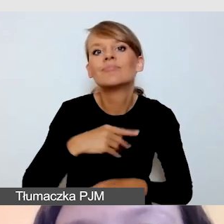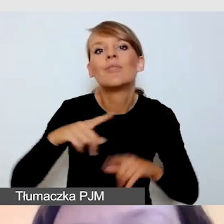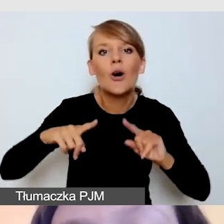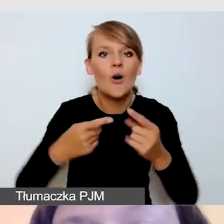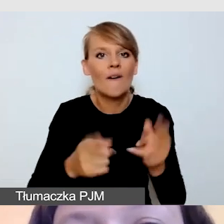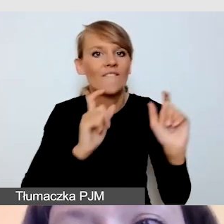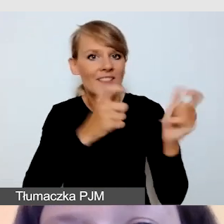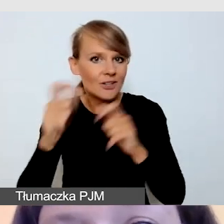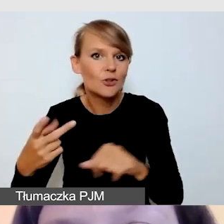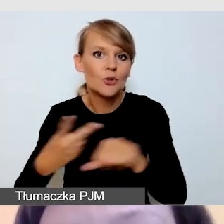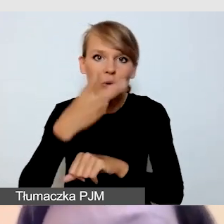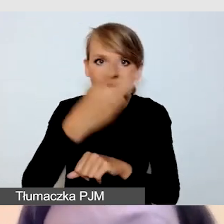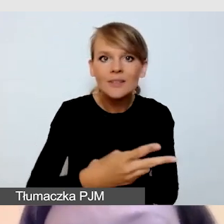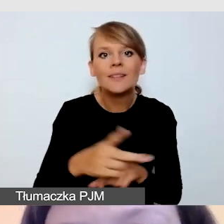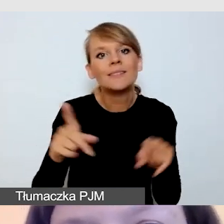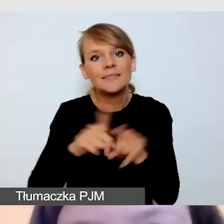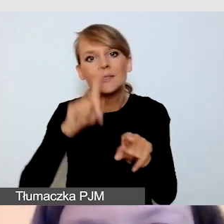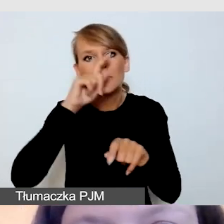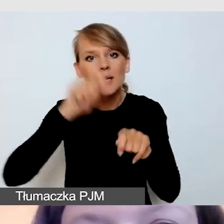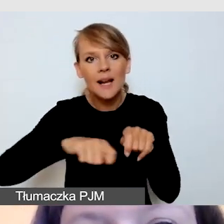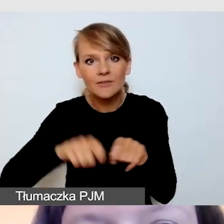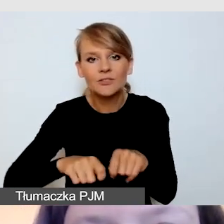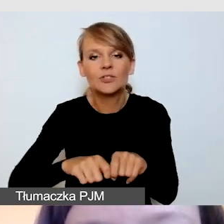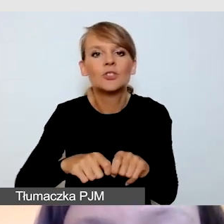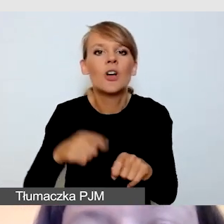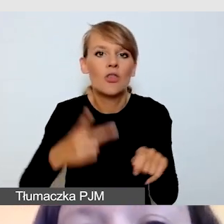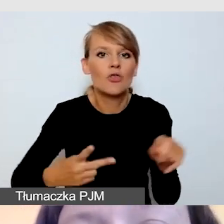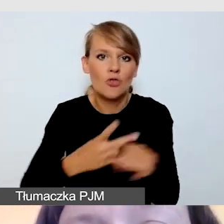i sprawdzania dostępności dostępnych wydarzeń.